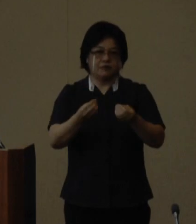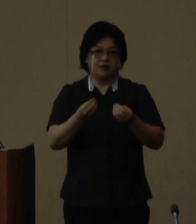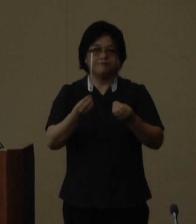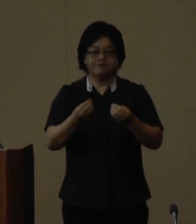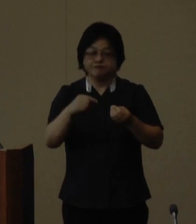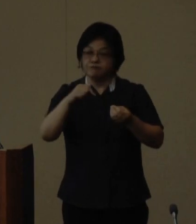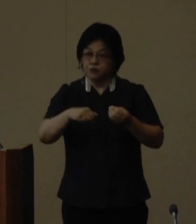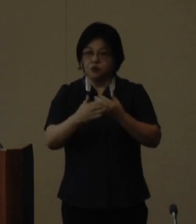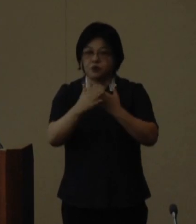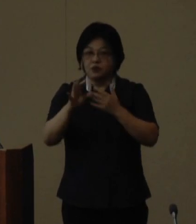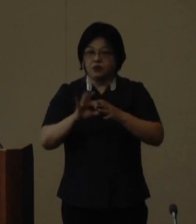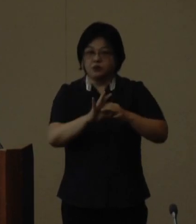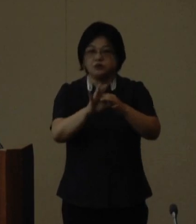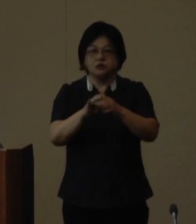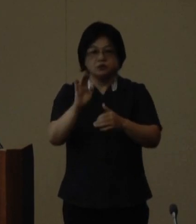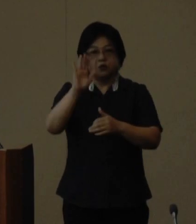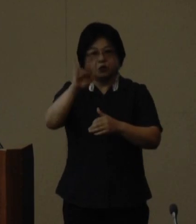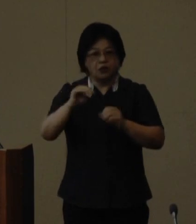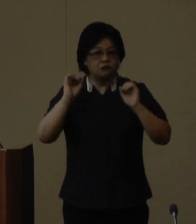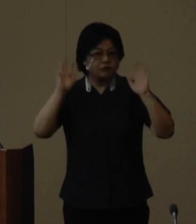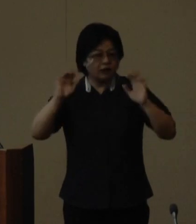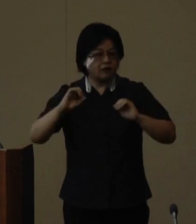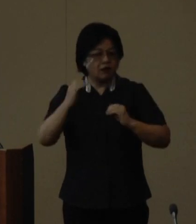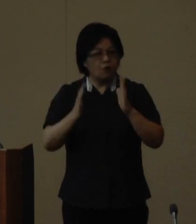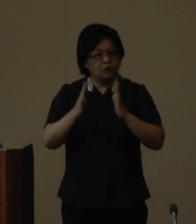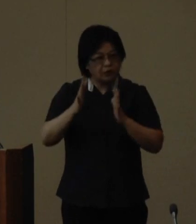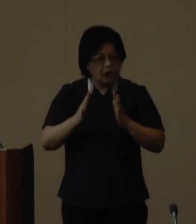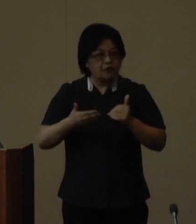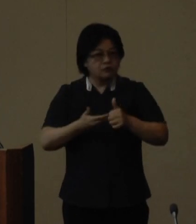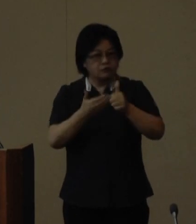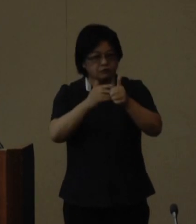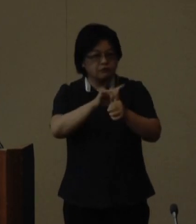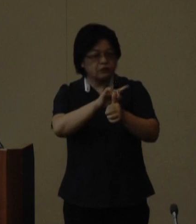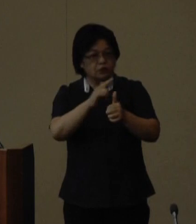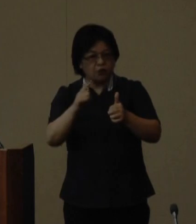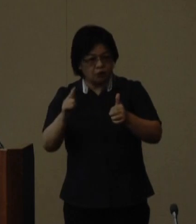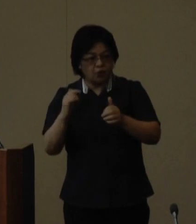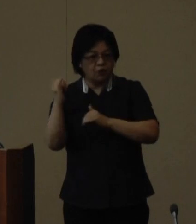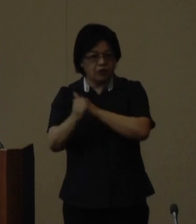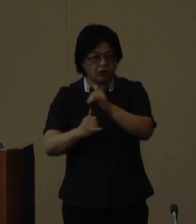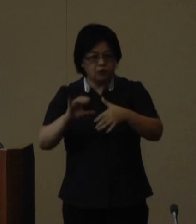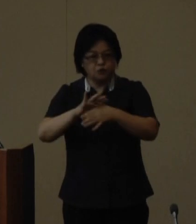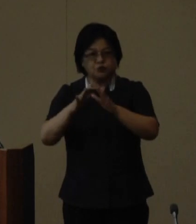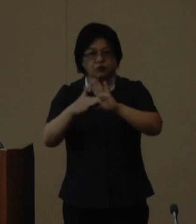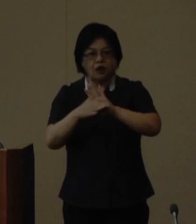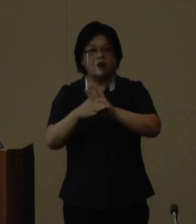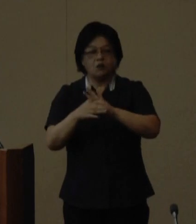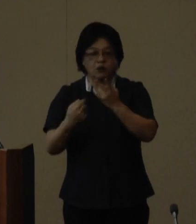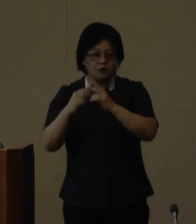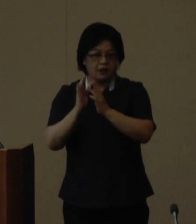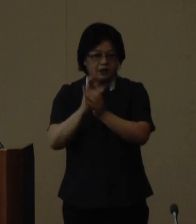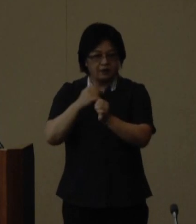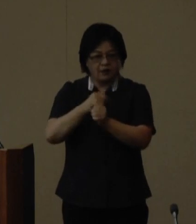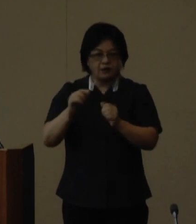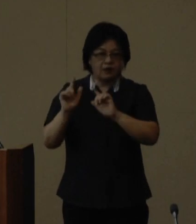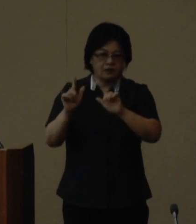この大会を通じて、自然豊かな森が育む生物多様性や歴史文化を 県内外に発信し将来の